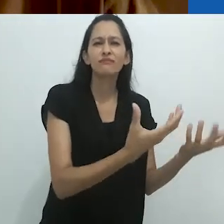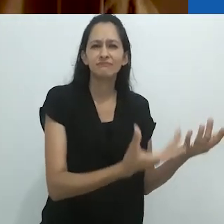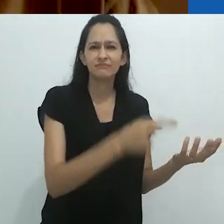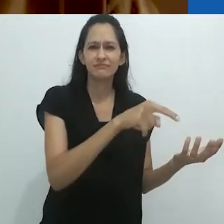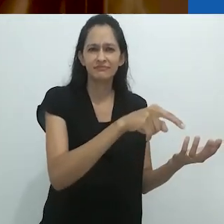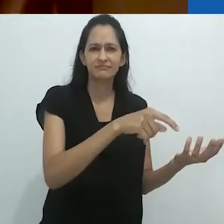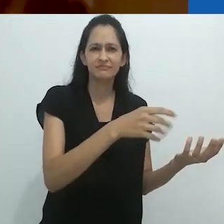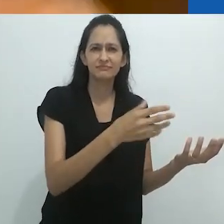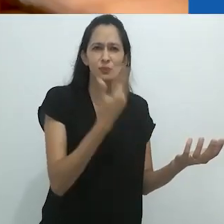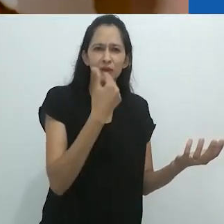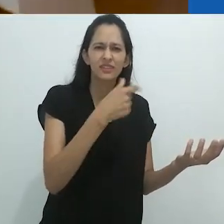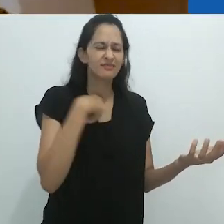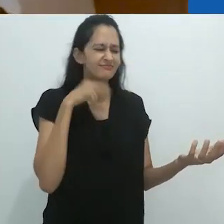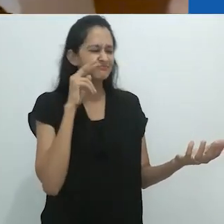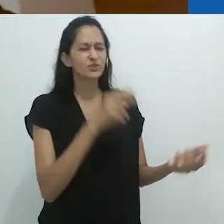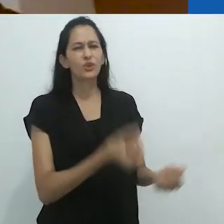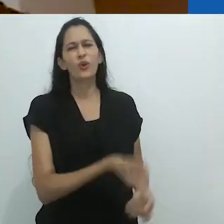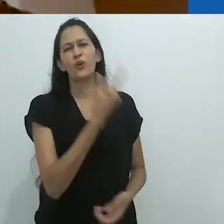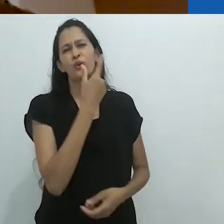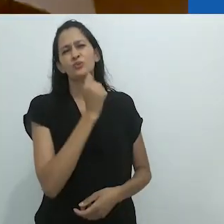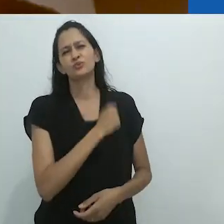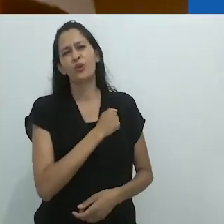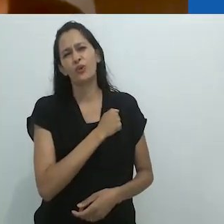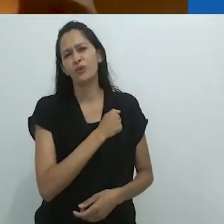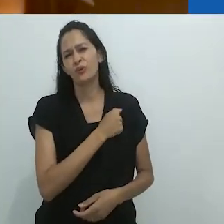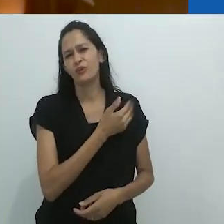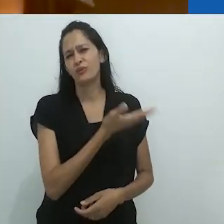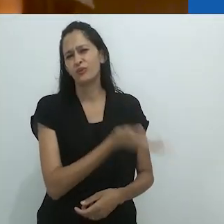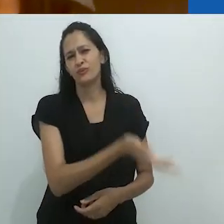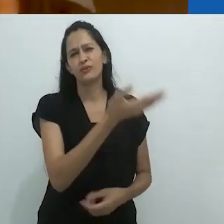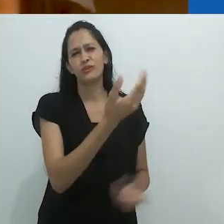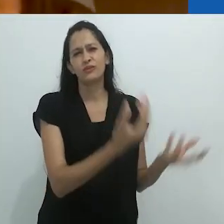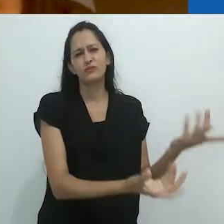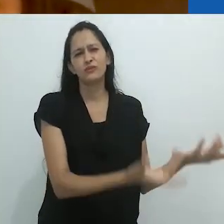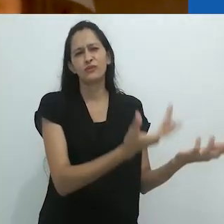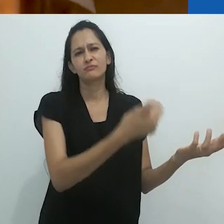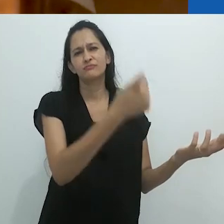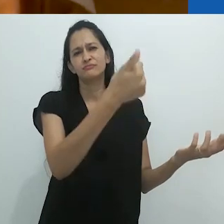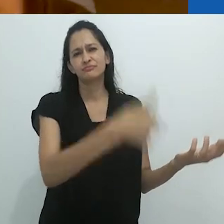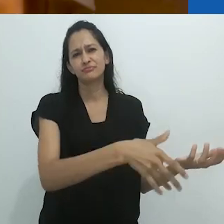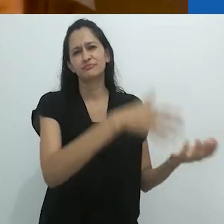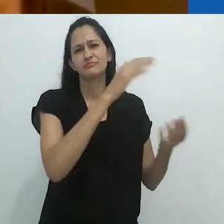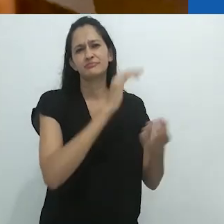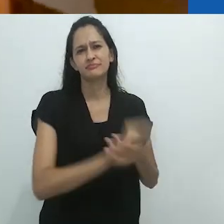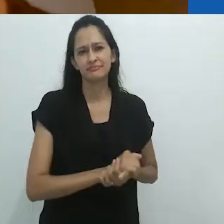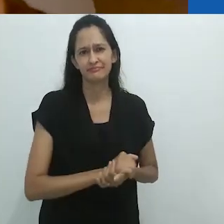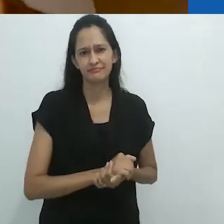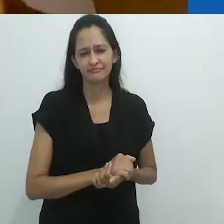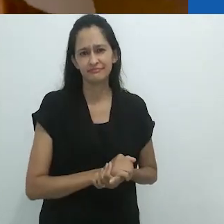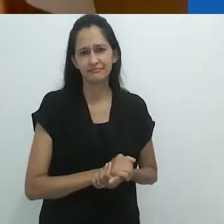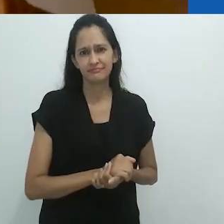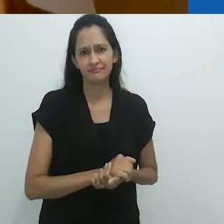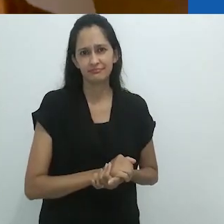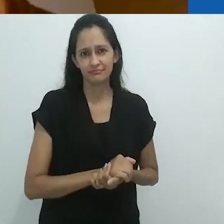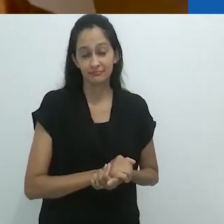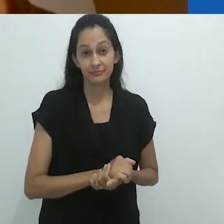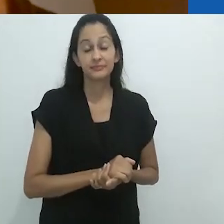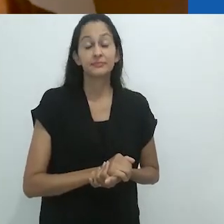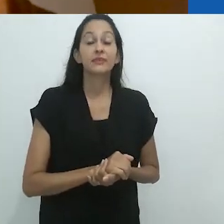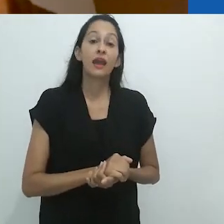era muito ruim e me doía pensar que ela tinha que cozinhar naquele fogão.